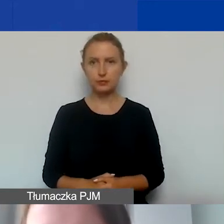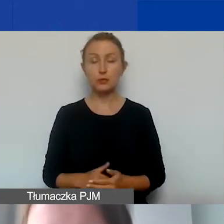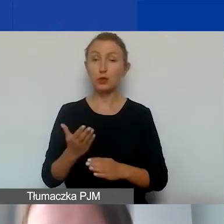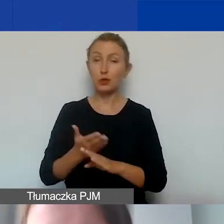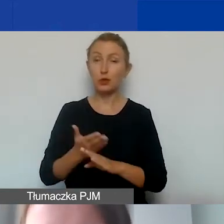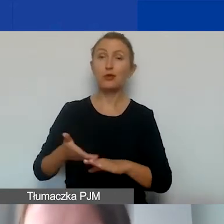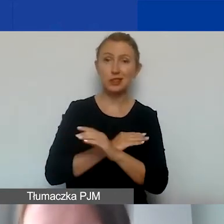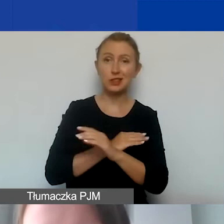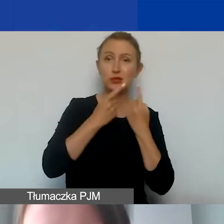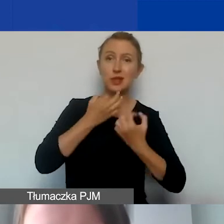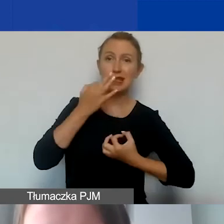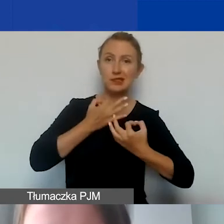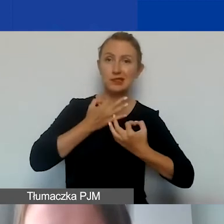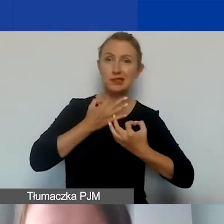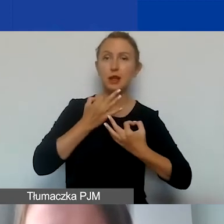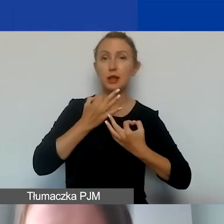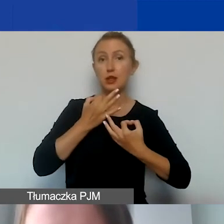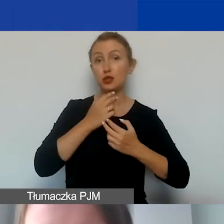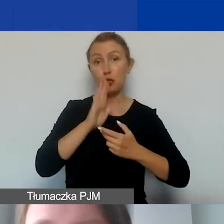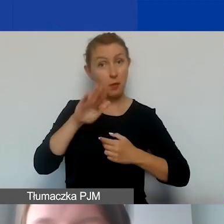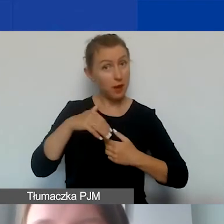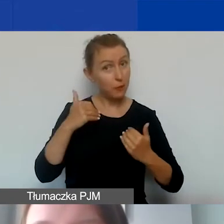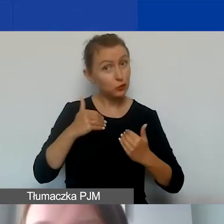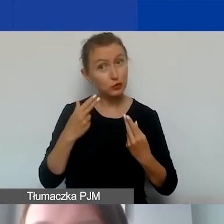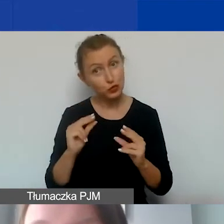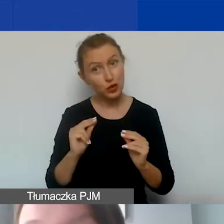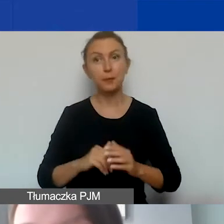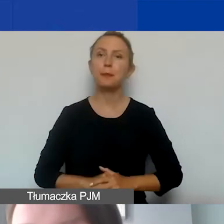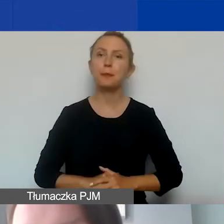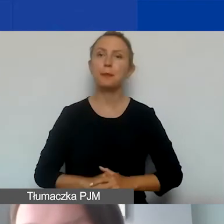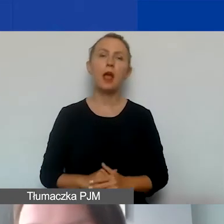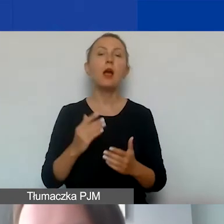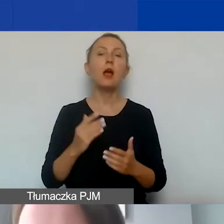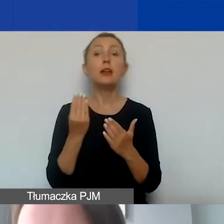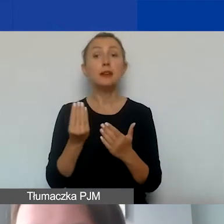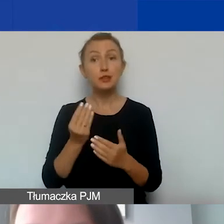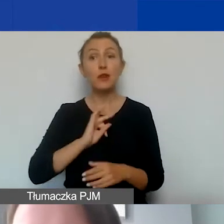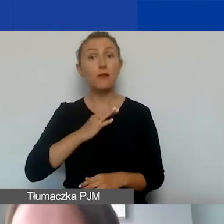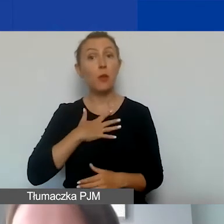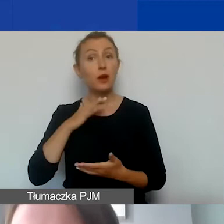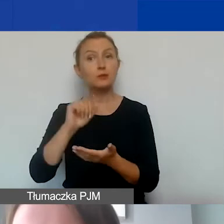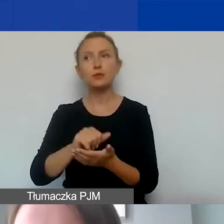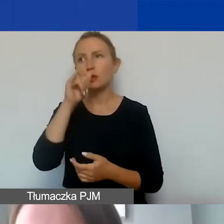i zastanowić się, czy macie takie możliwości. Dodatkowo wkład własny nie może być finansowany